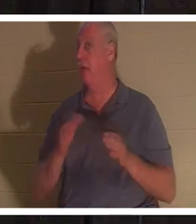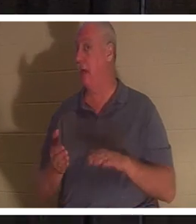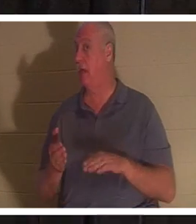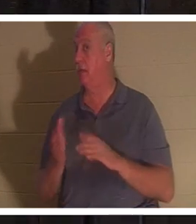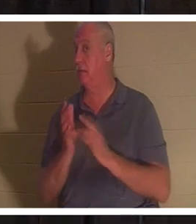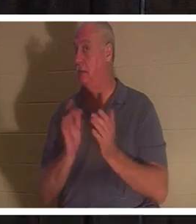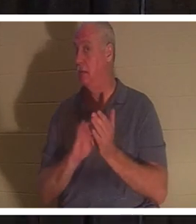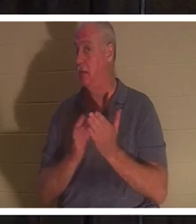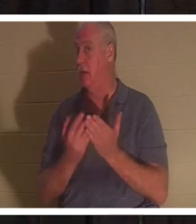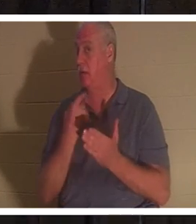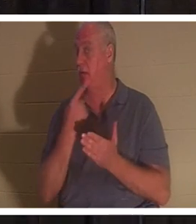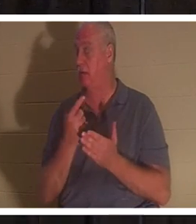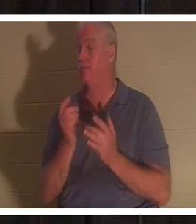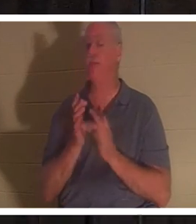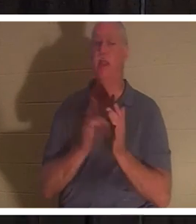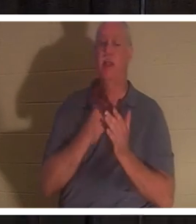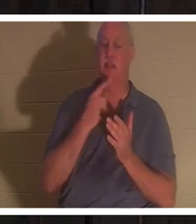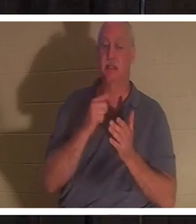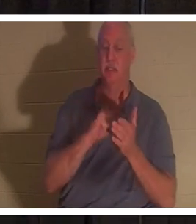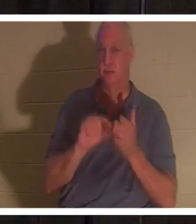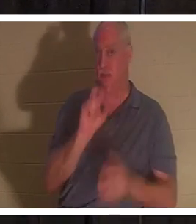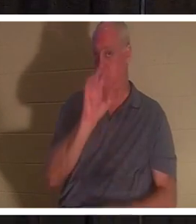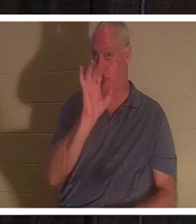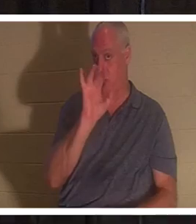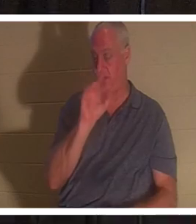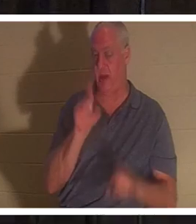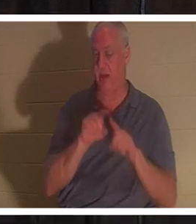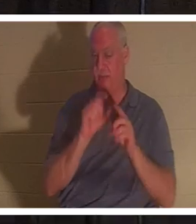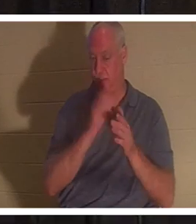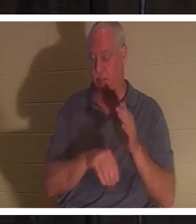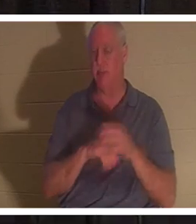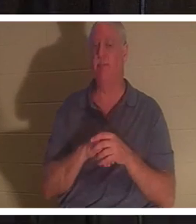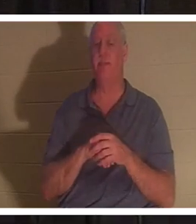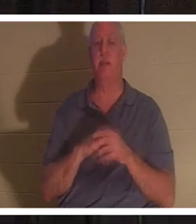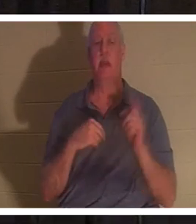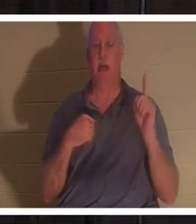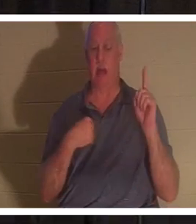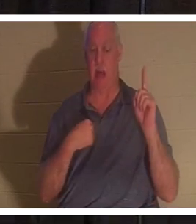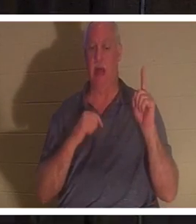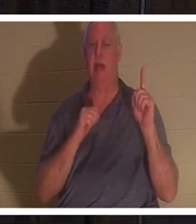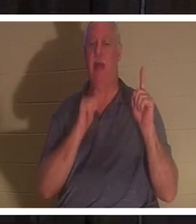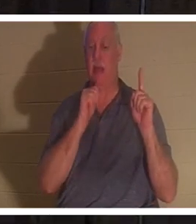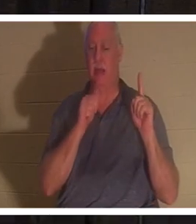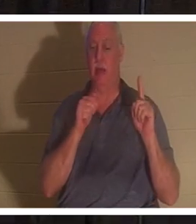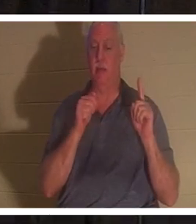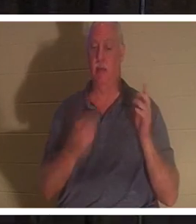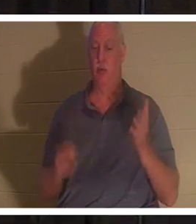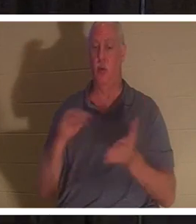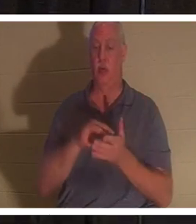イエスは同章の25節で、「わたしは復活であり、命である。